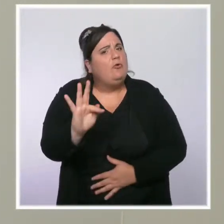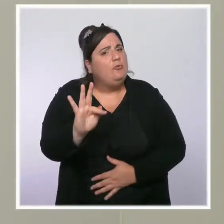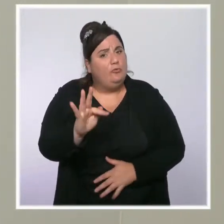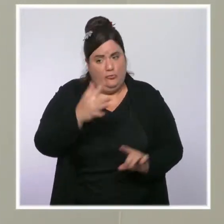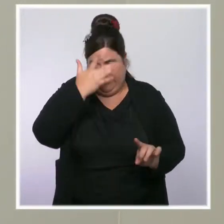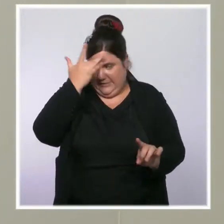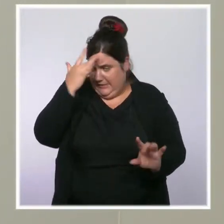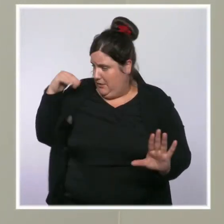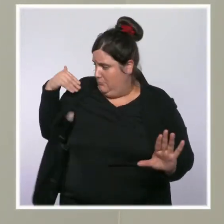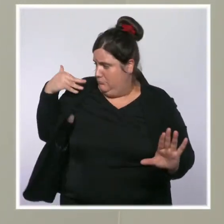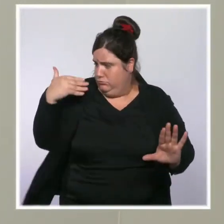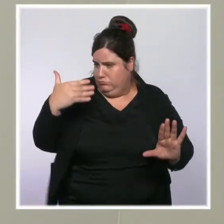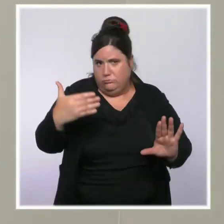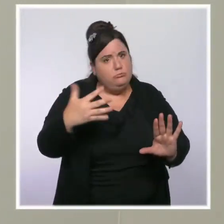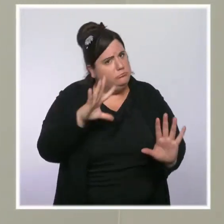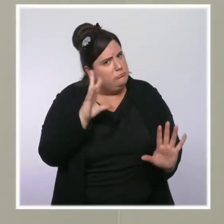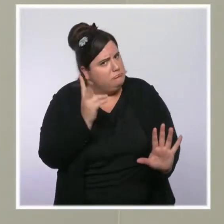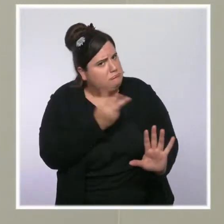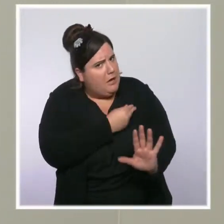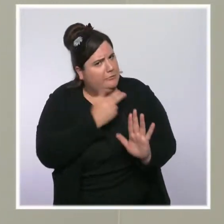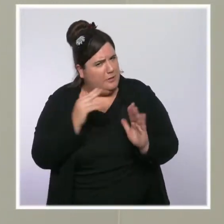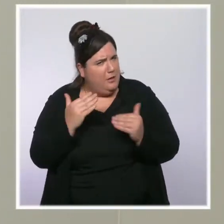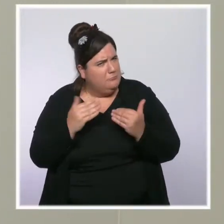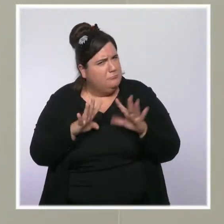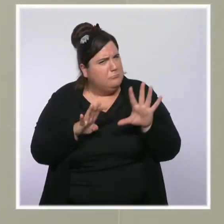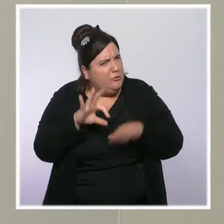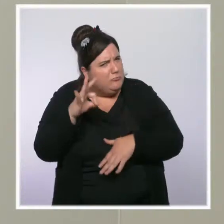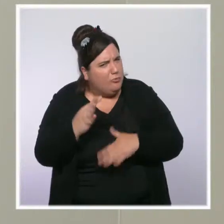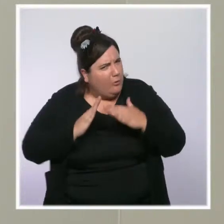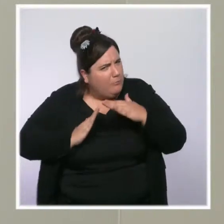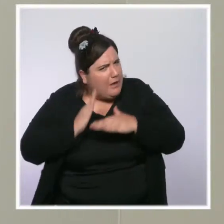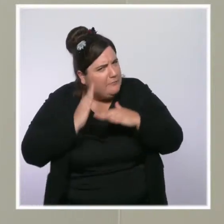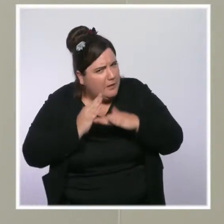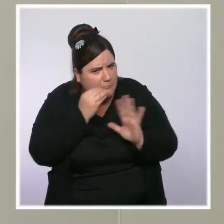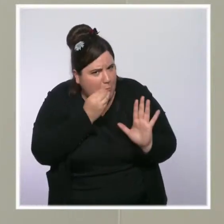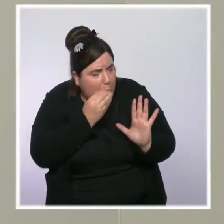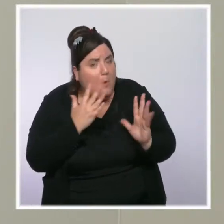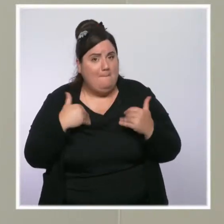et pourtant, il y a toujours un point faible en France, c'est la vaccination des plus de 80 ans.